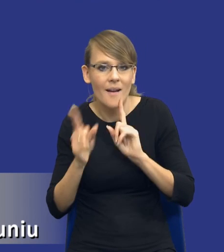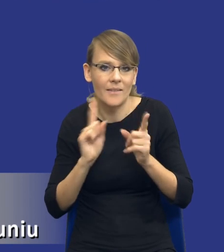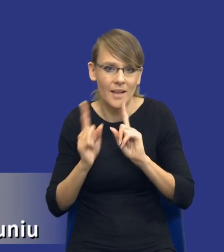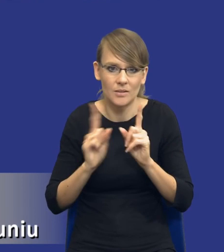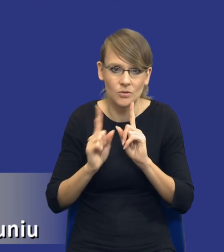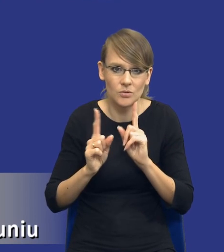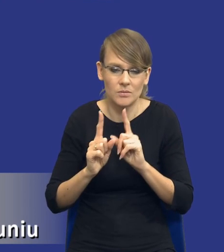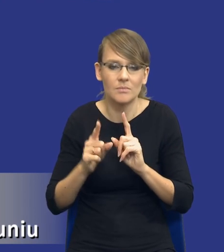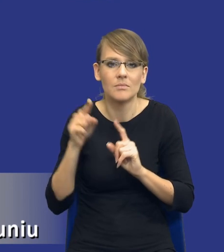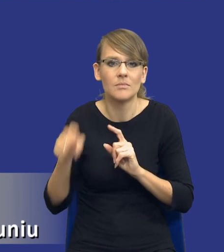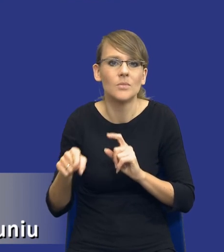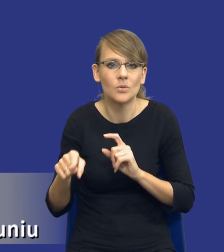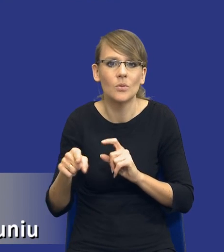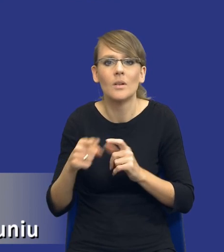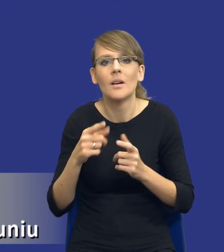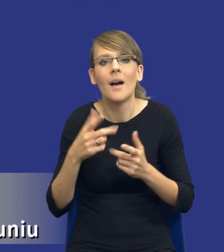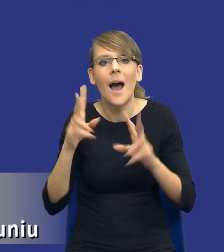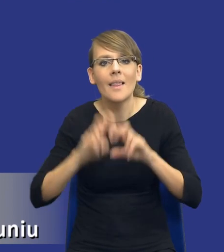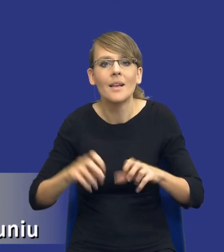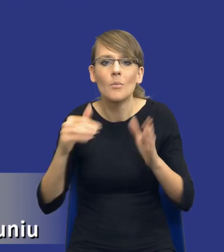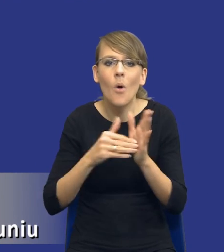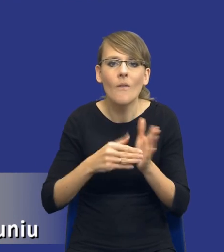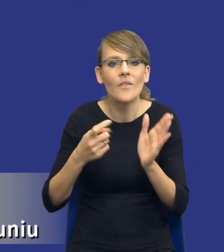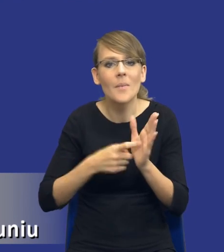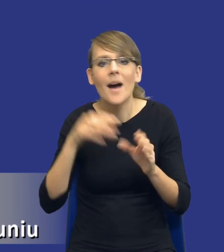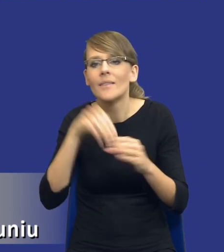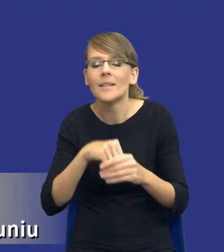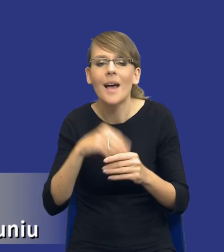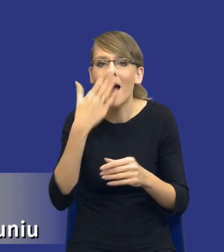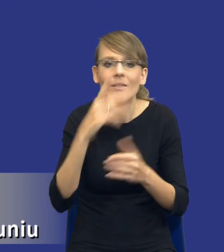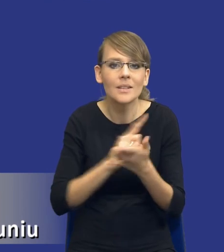wskazaniu ryzyk w analizie potrzeb i wymagań, jeżeli my nie wiemy, w jaki sposób